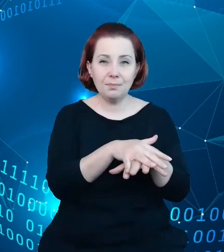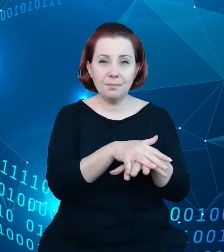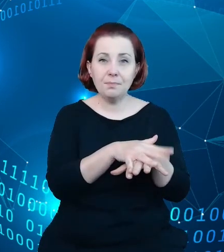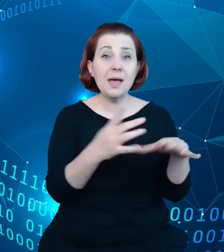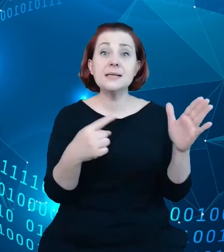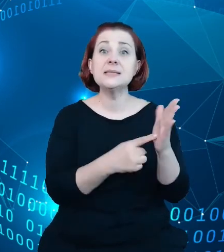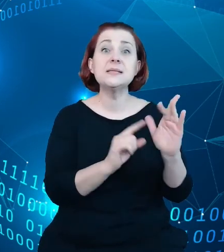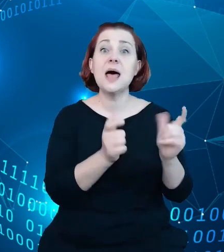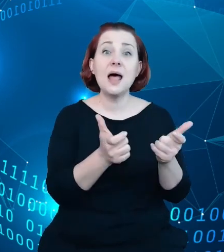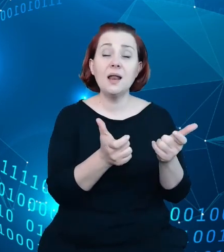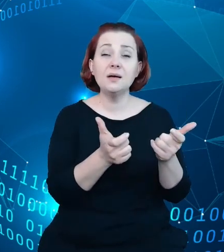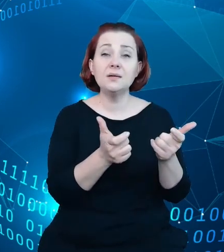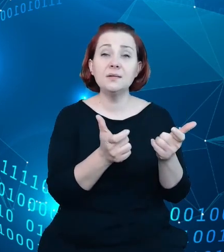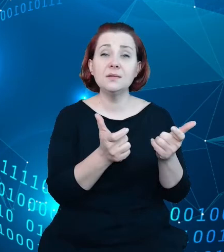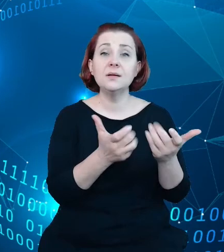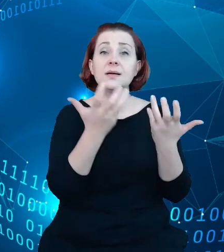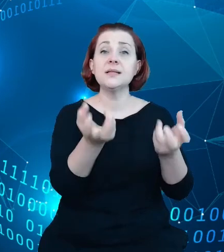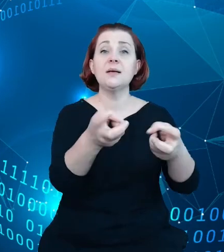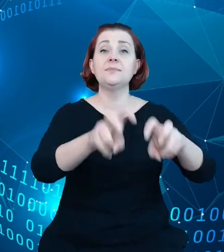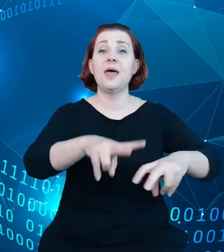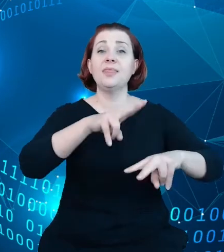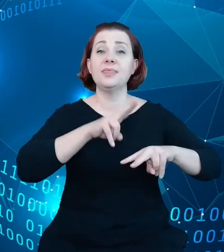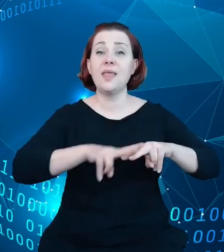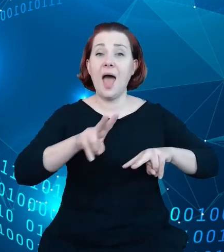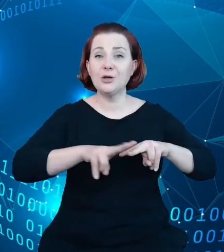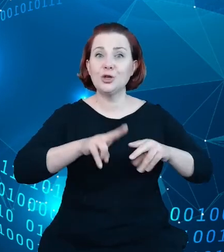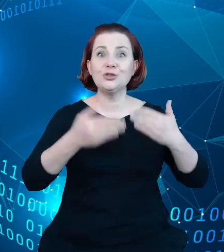narzędzie, które pozwoli w sposób mierzalny i rzeczywisty monitorować